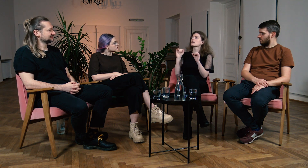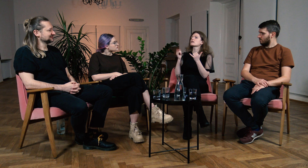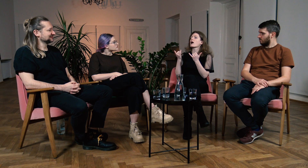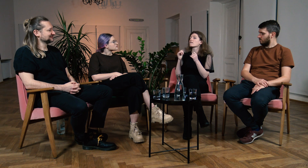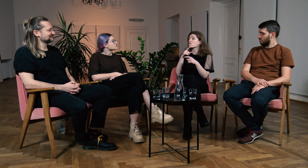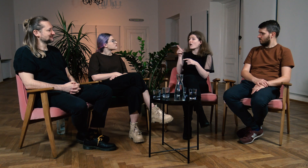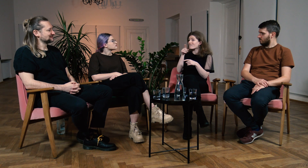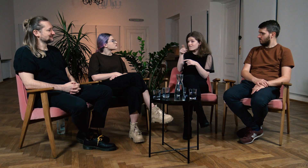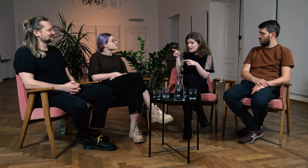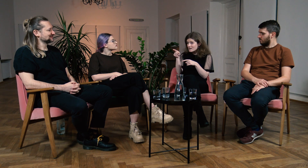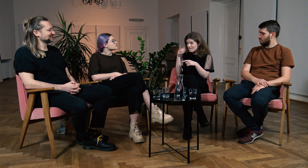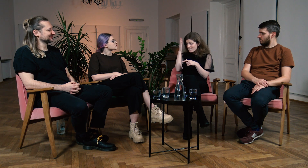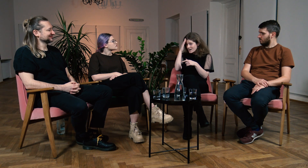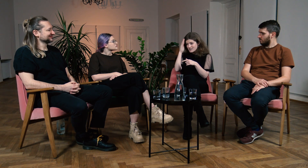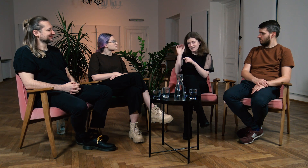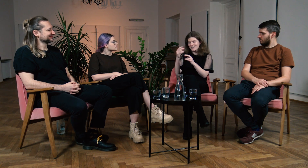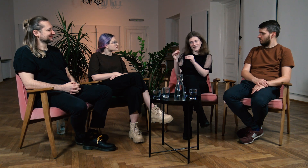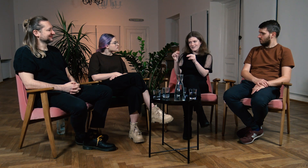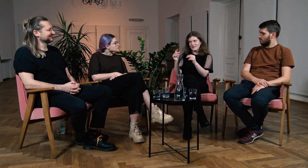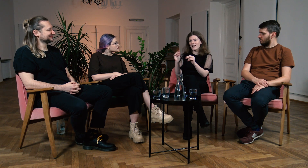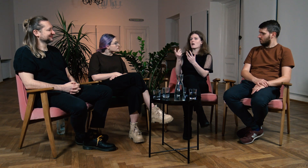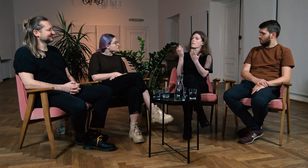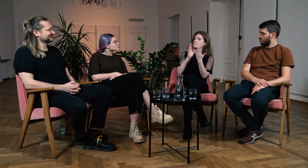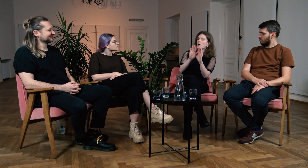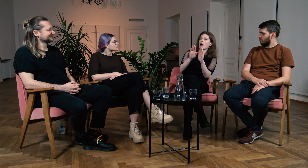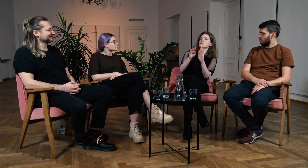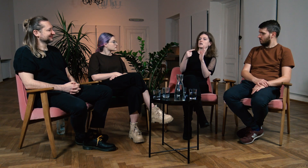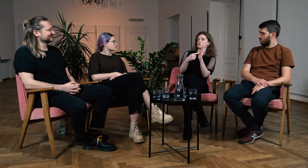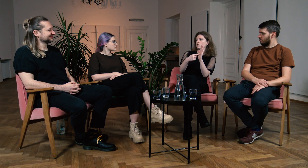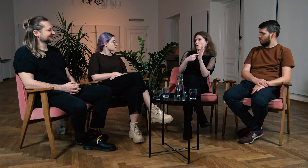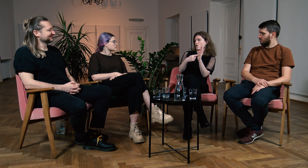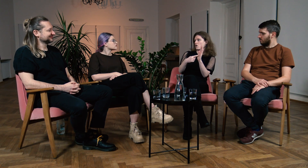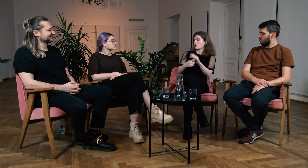Pokazywać różnice między ich perspektywą, a naszą.